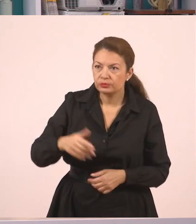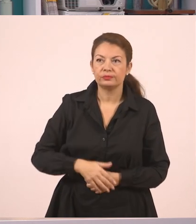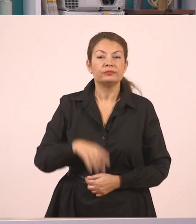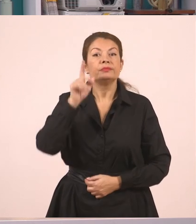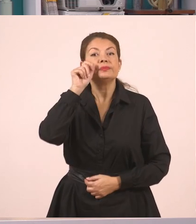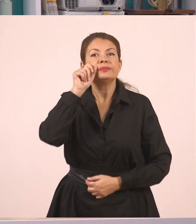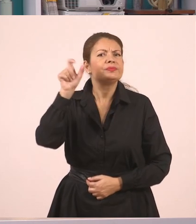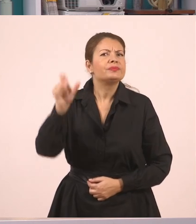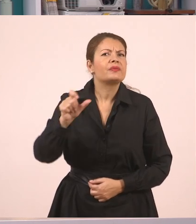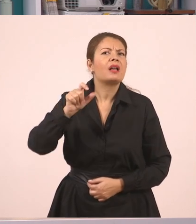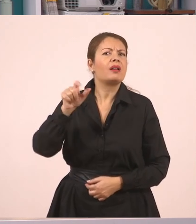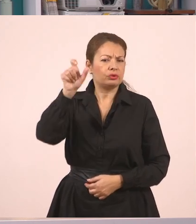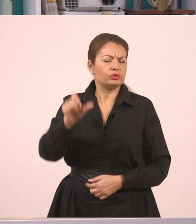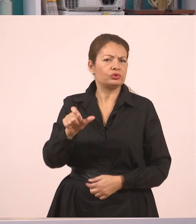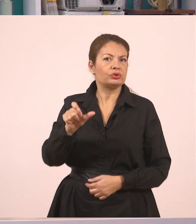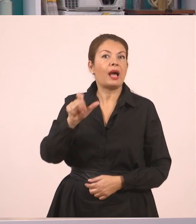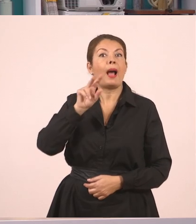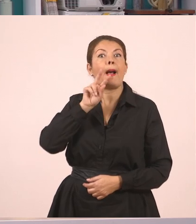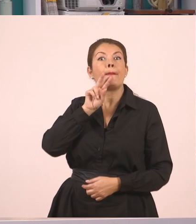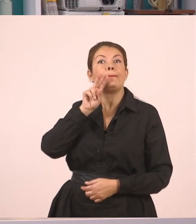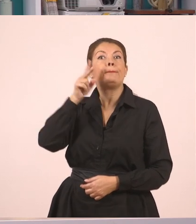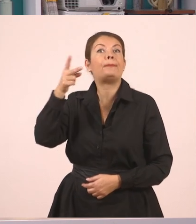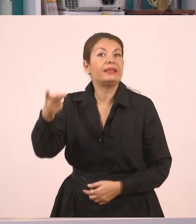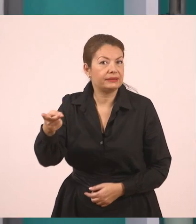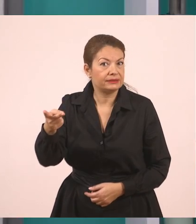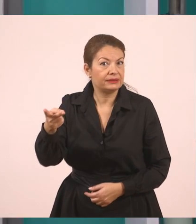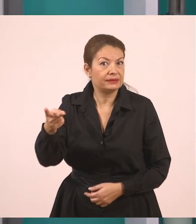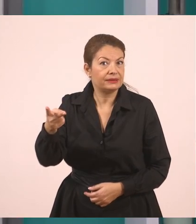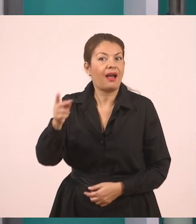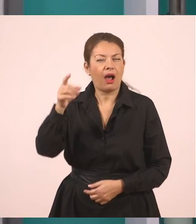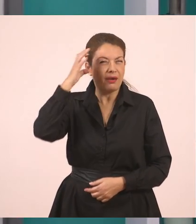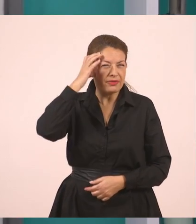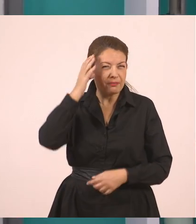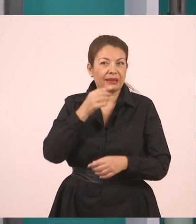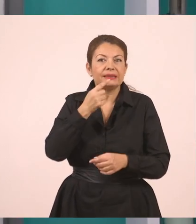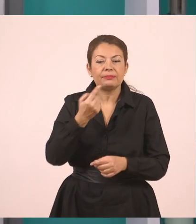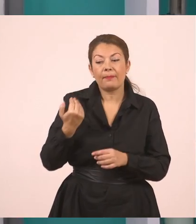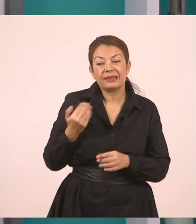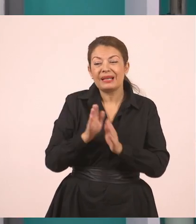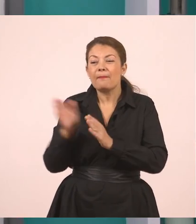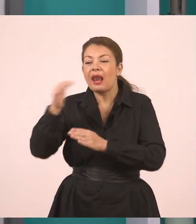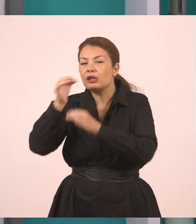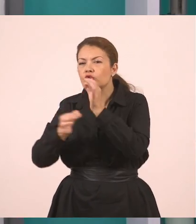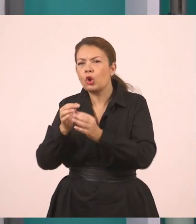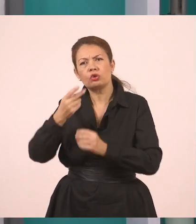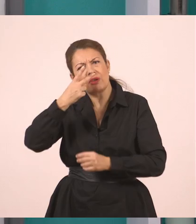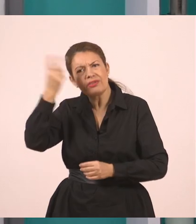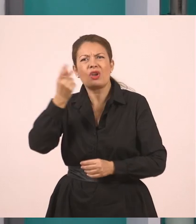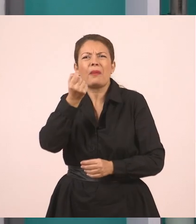Απάντησε. Όμως έχω δικαίωμα στον πλάγιο λόγο να αλλάξω και το ρήμα. Αρκεί να έχει την ίδια σημασία.